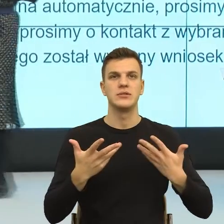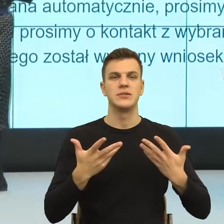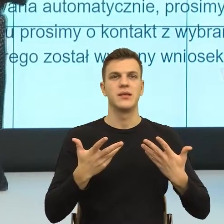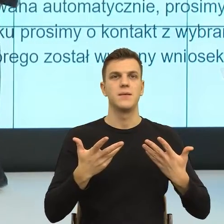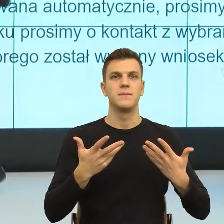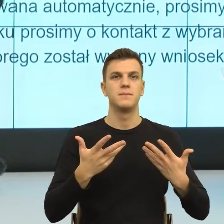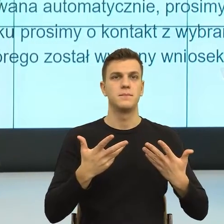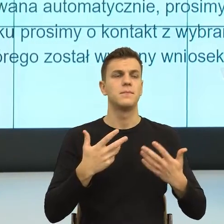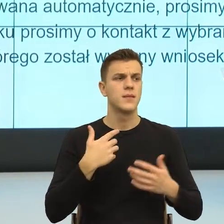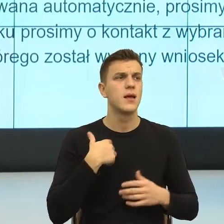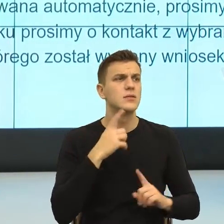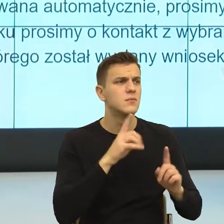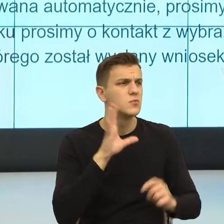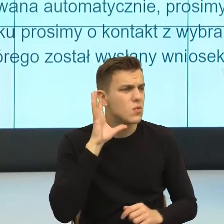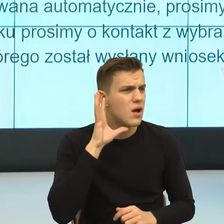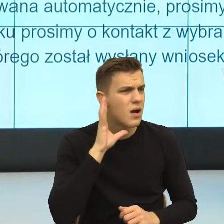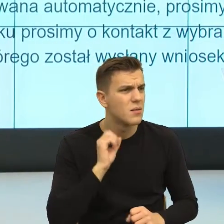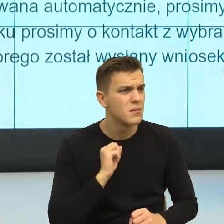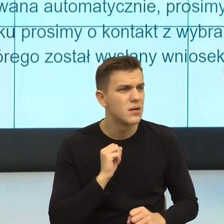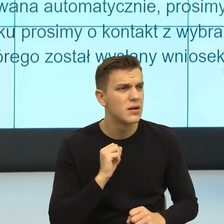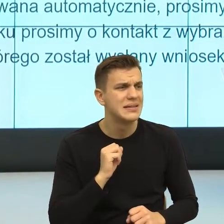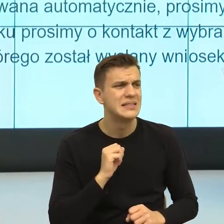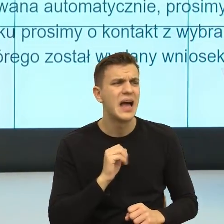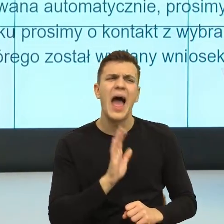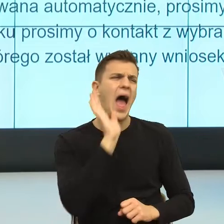mu, komuś, a weź się nie martw, taka głupota albo weź się w garść.